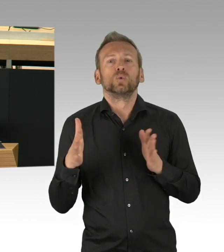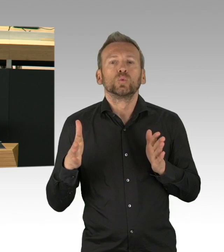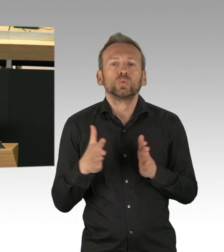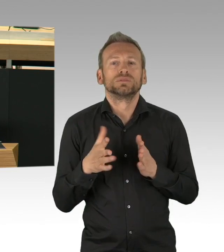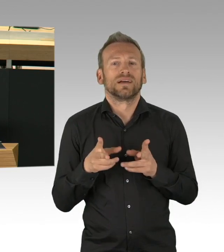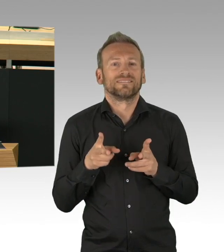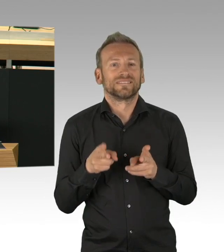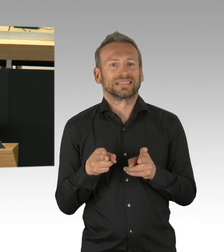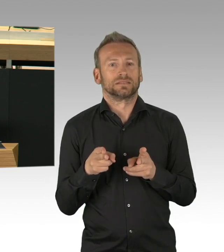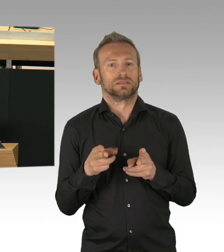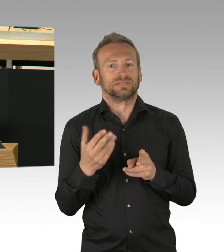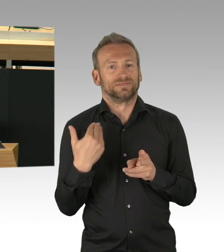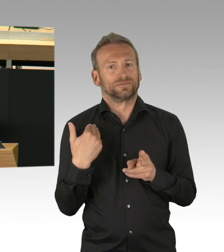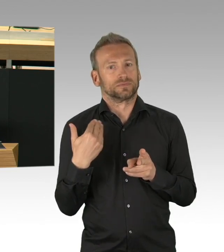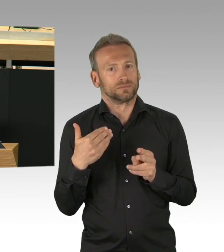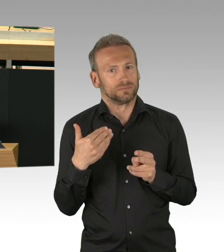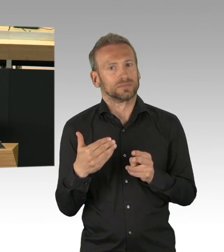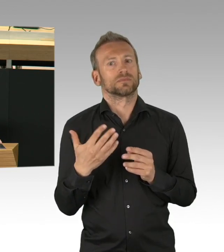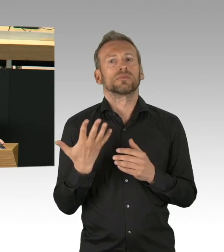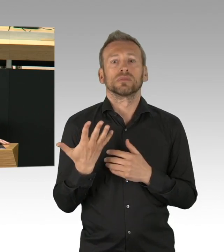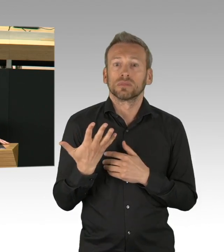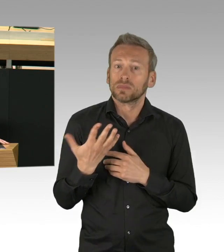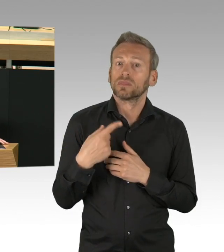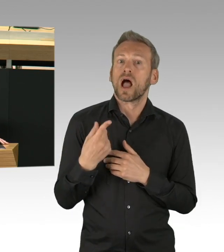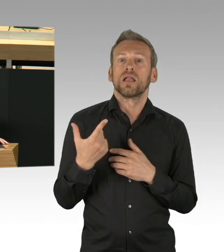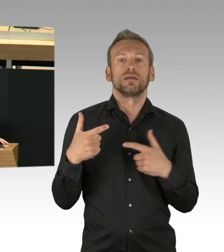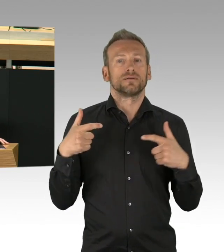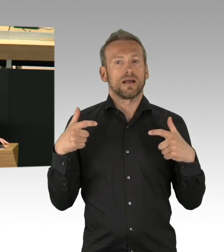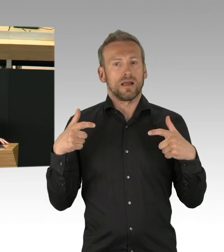Das sind auch gesundheitliche Schäden und das sind vor allem soziale Schäden.